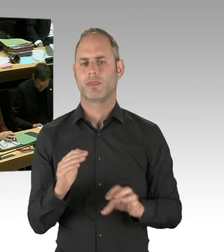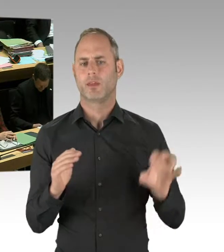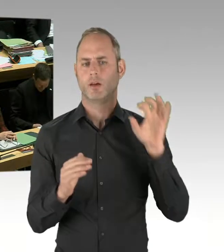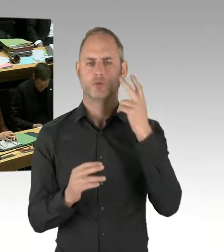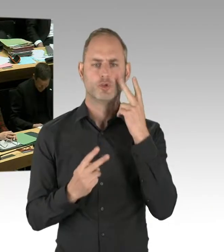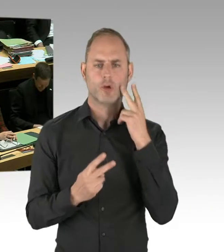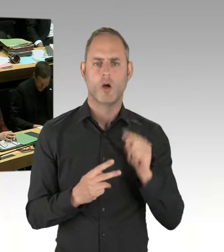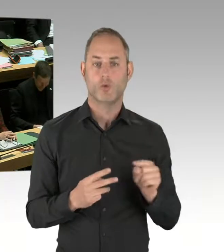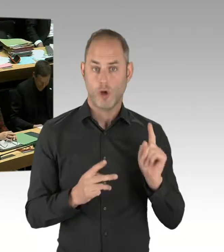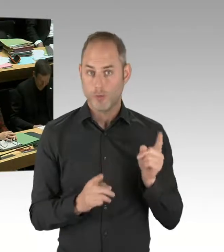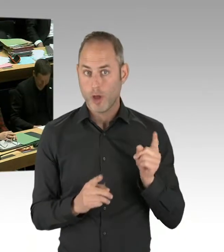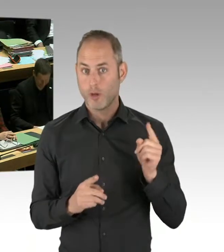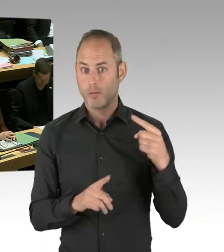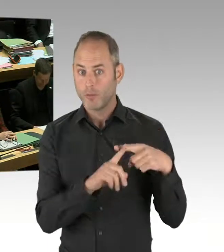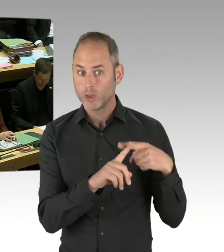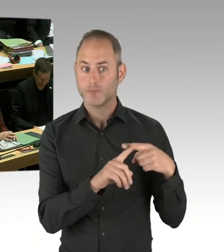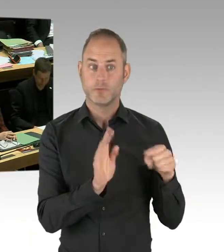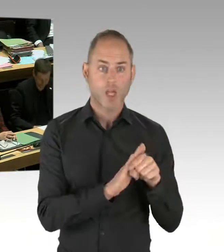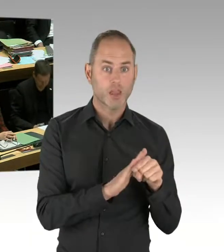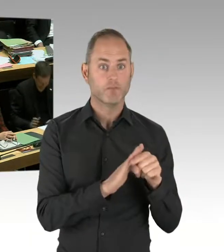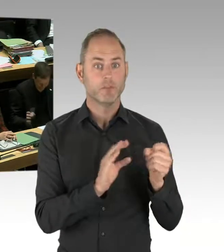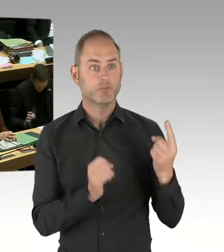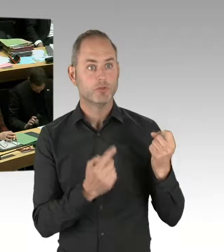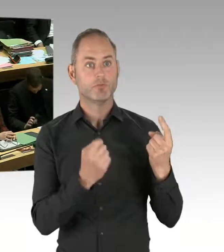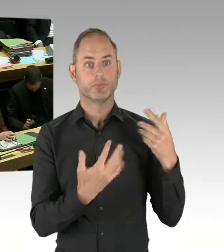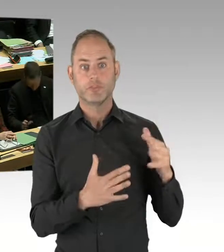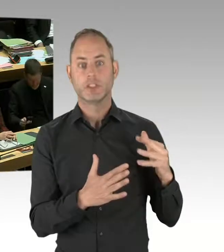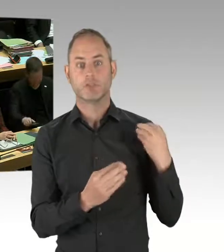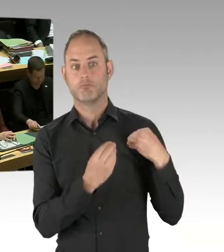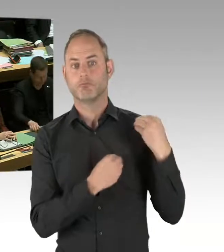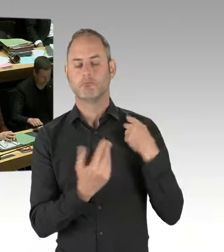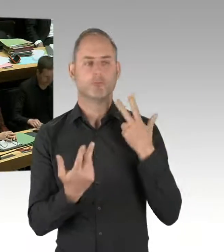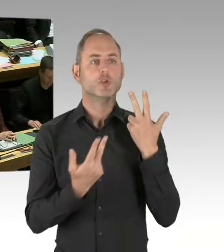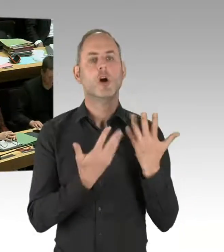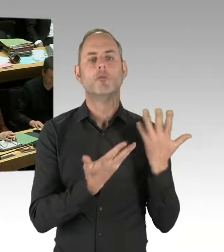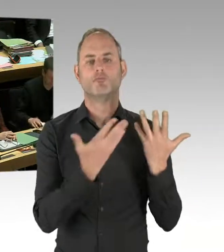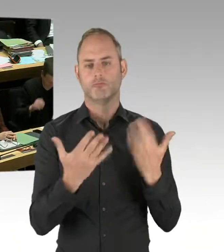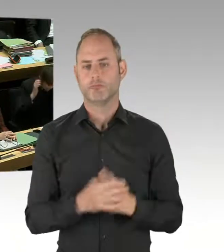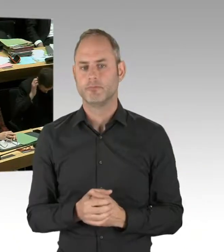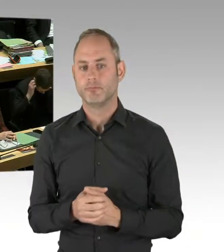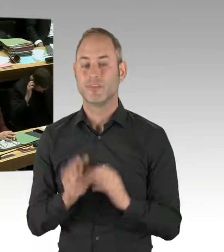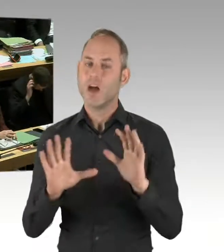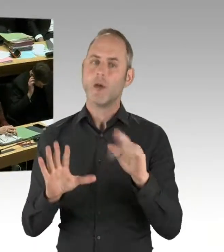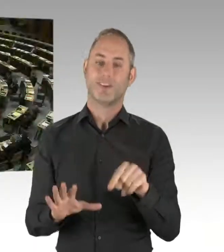ist Grundvoraussetzung für einen eventuellen Einsatz. (Präsidium) Vielen Dank. Meine sehr verehrten Damen und Herren Abgeordneten,